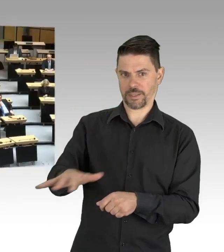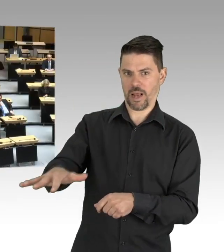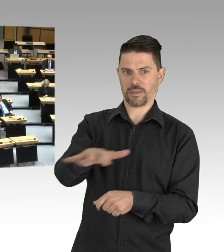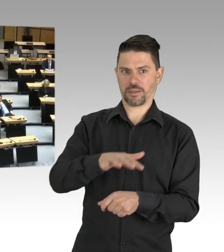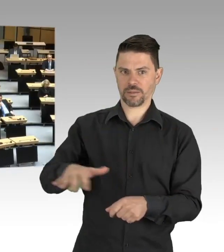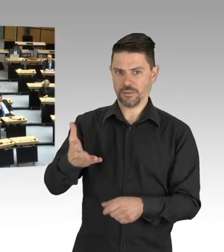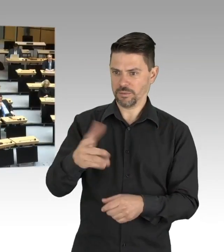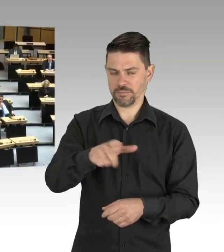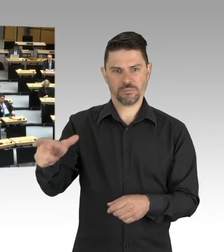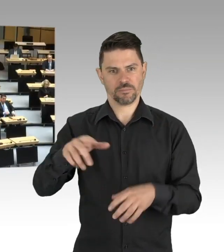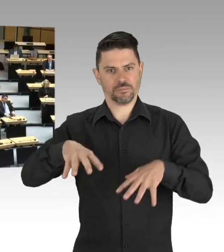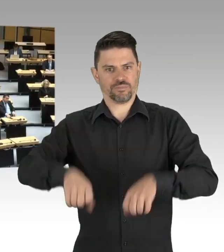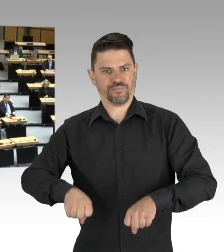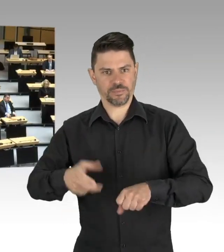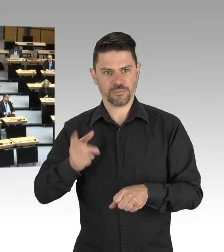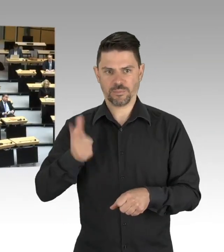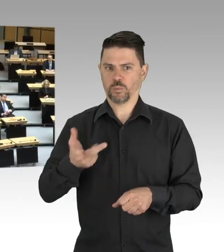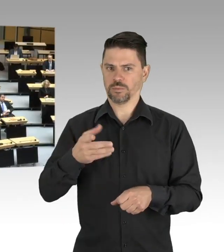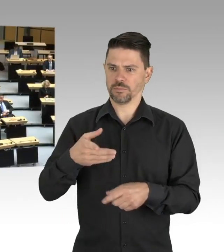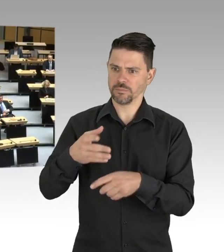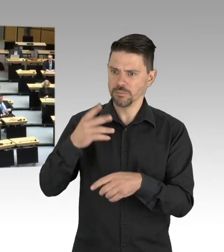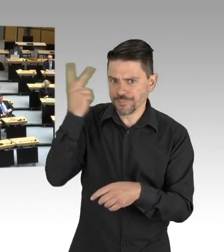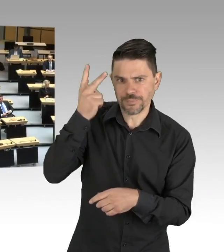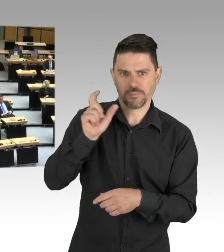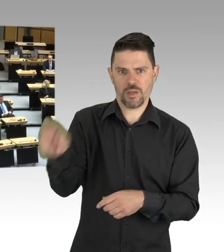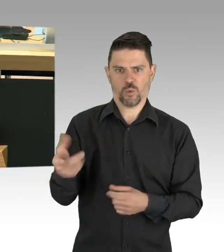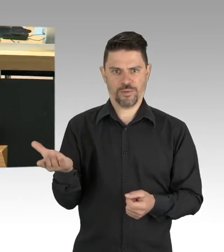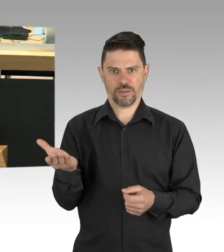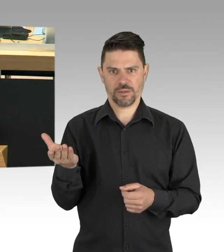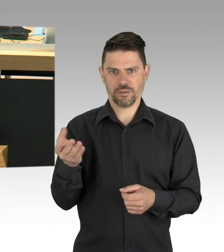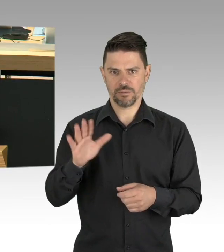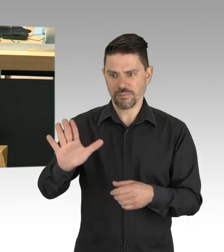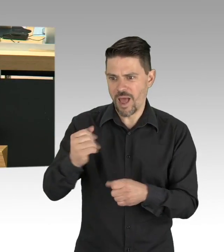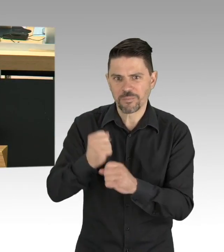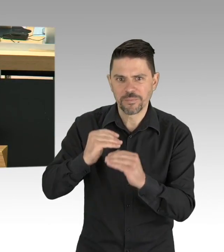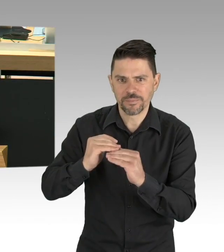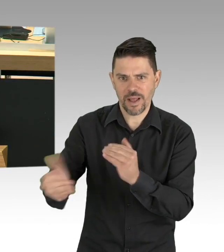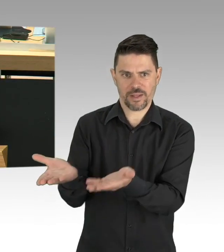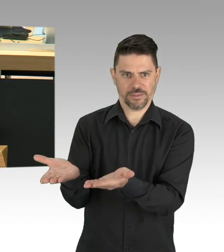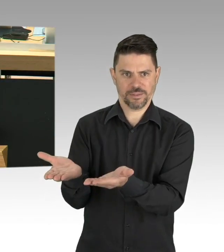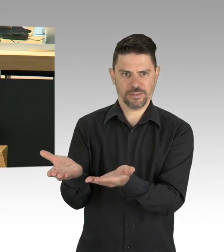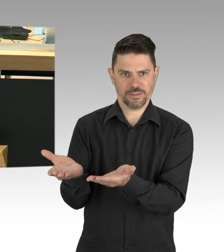Das ist unser Auftrag, dafür sind wir gewählt worden. Sehr geehrter Regierender Bürgermeister,